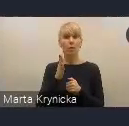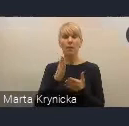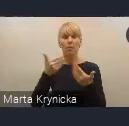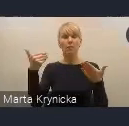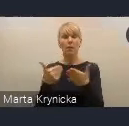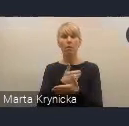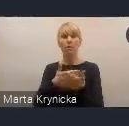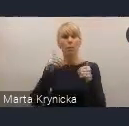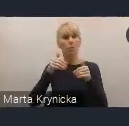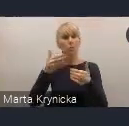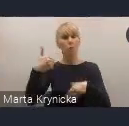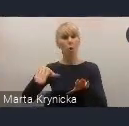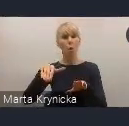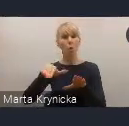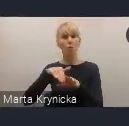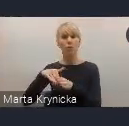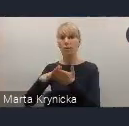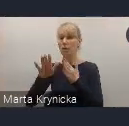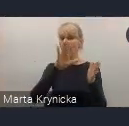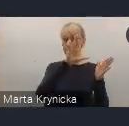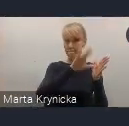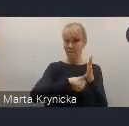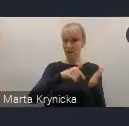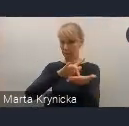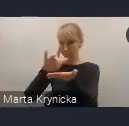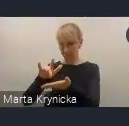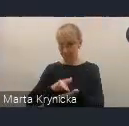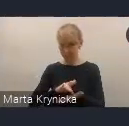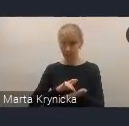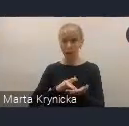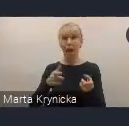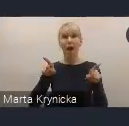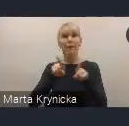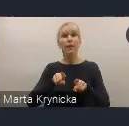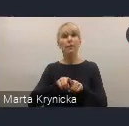nie tylko miasta biorące udział w tych projektach, ale także wszystkie inne miasta